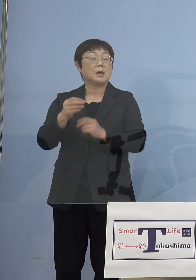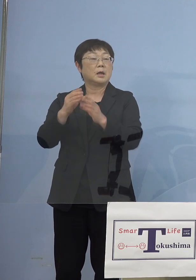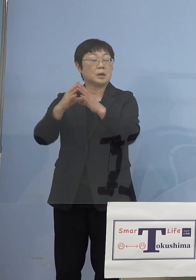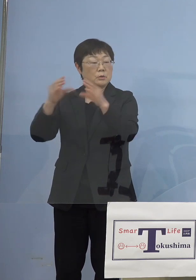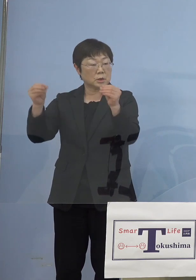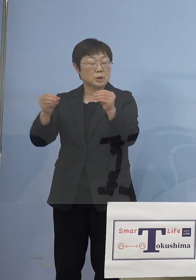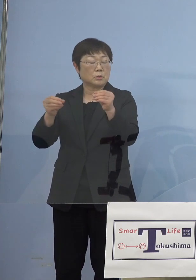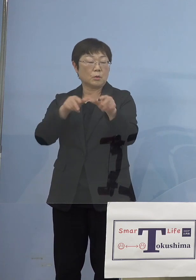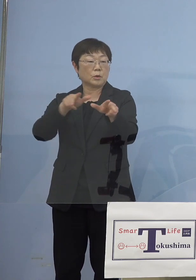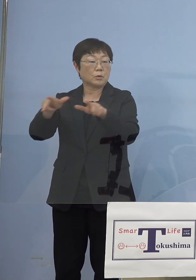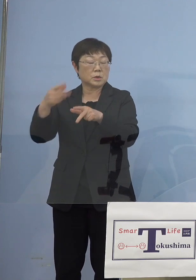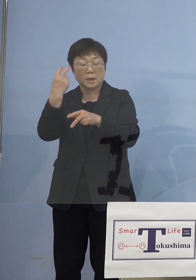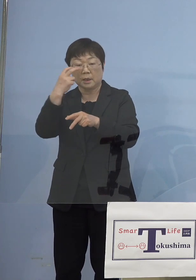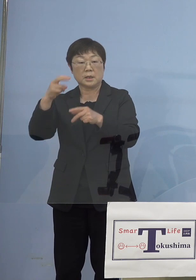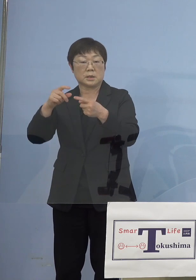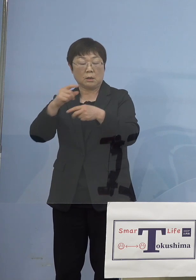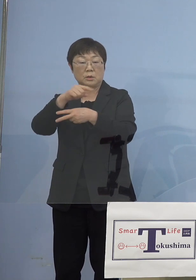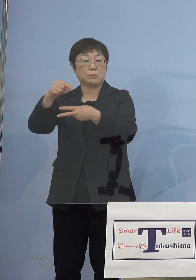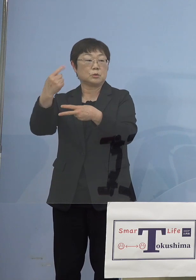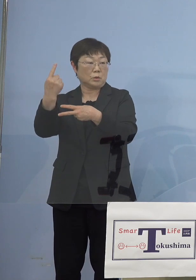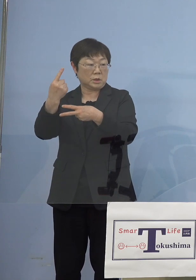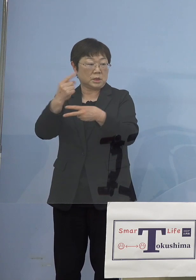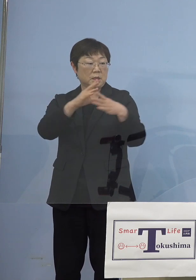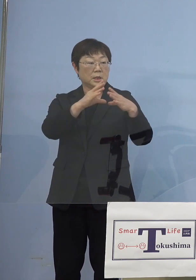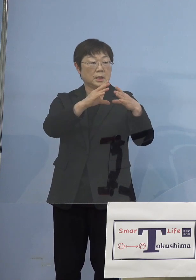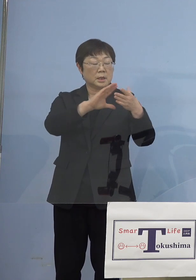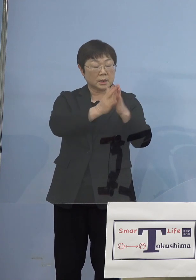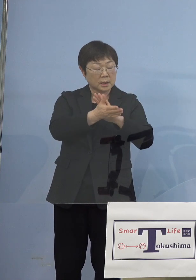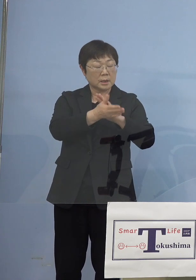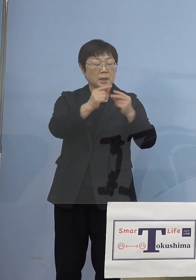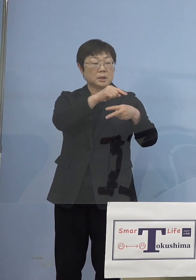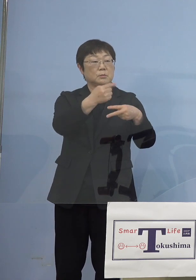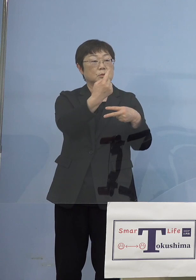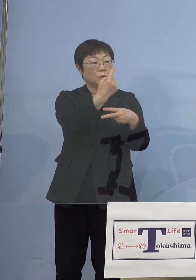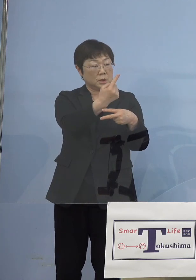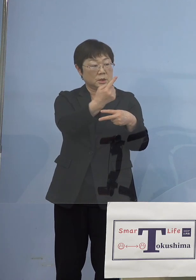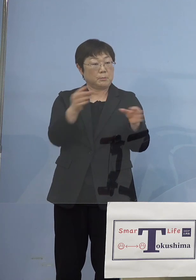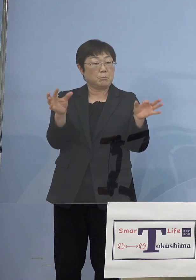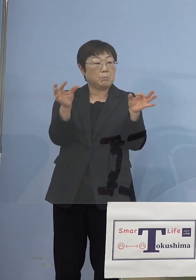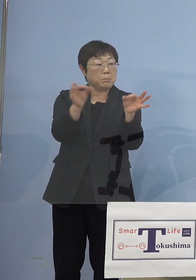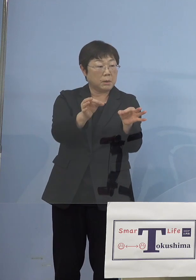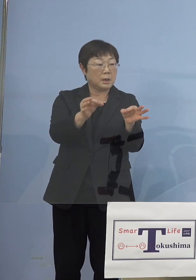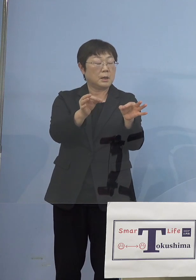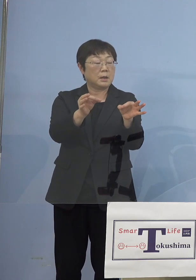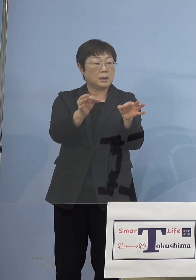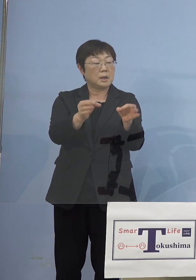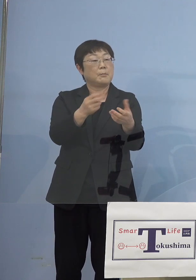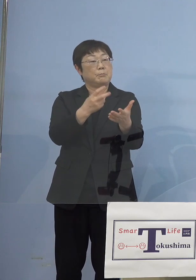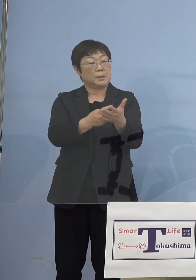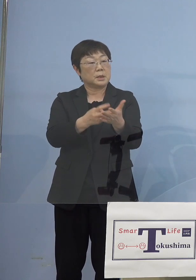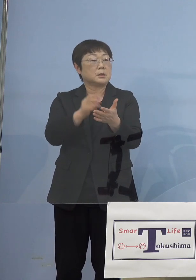つまり国が2分の1、都道府県が2分の1 そうしたものを導入すべきじゃないだろうかと